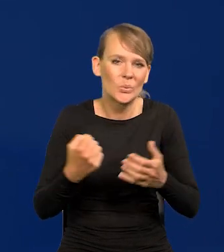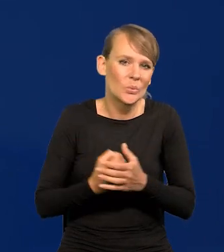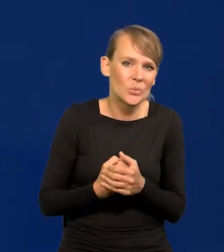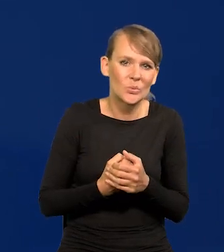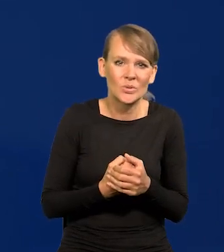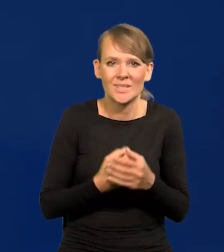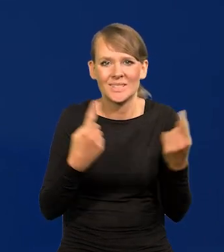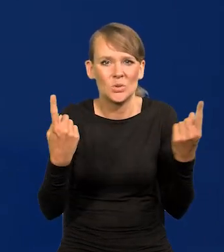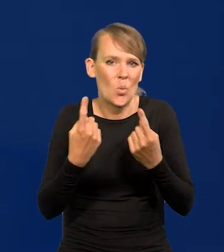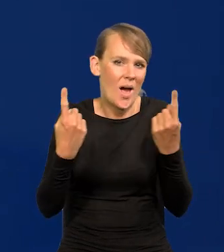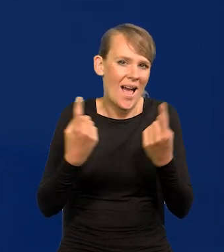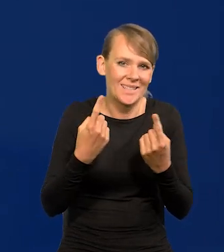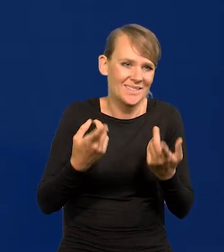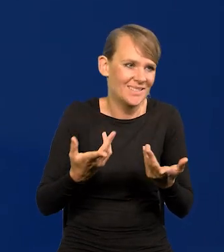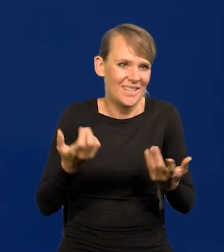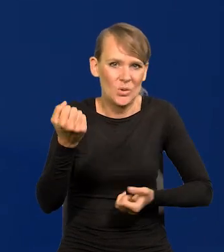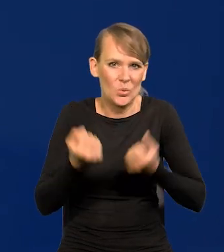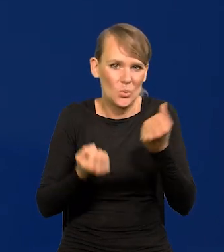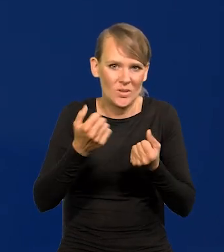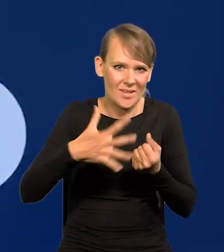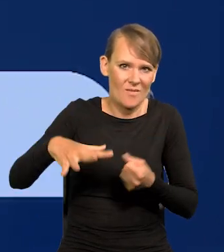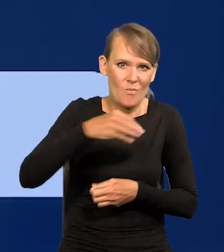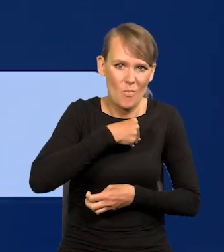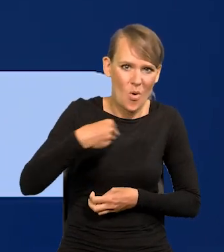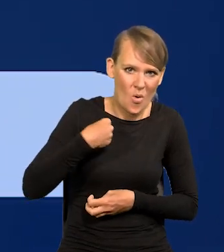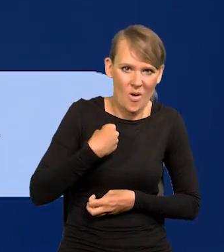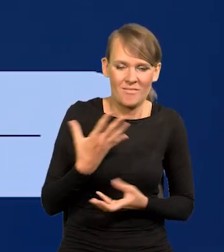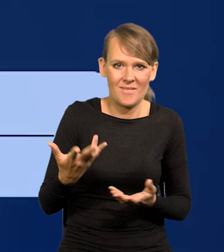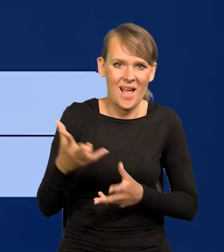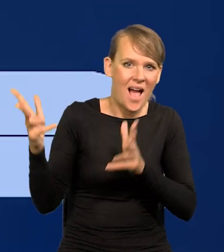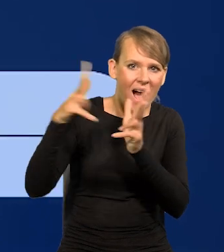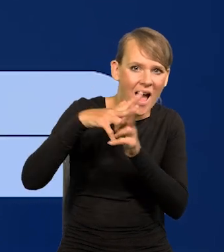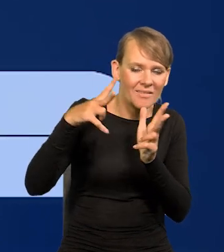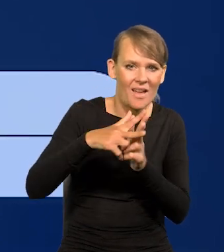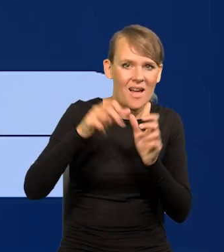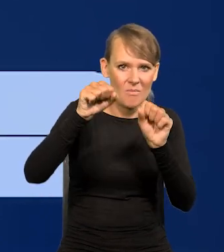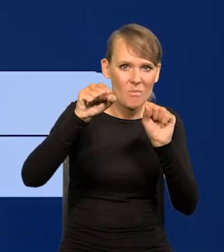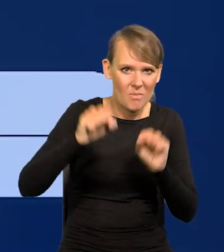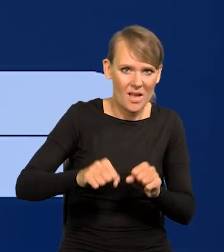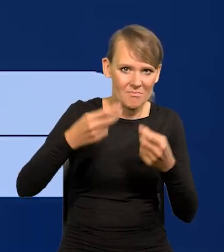na polskim niebie się mnożą i ataki na bank narastają.